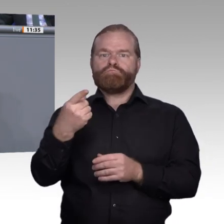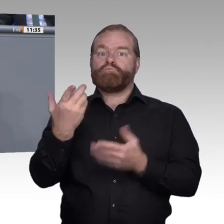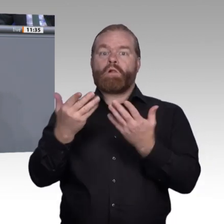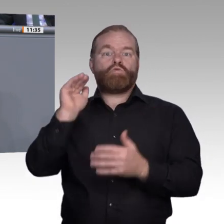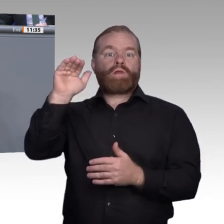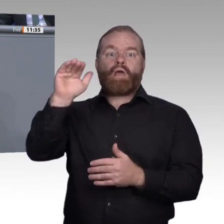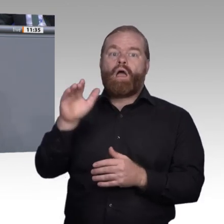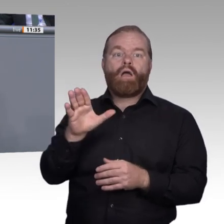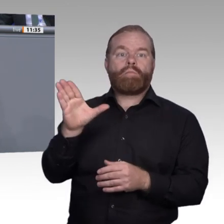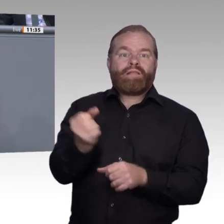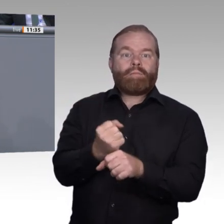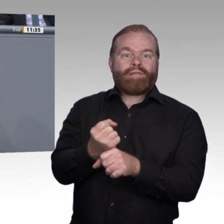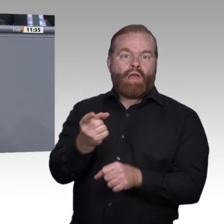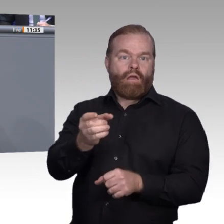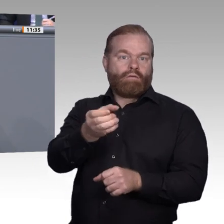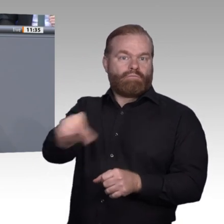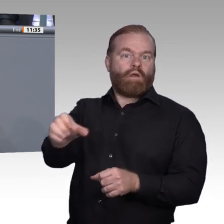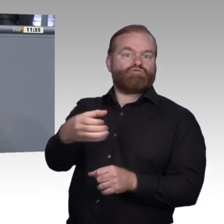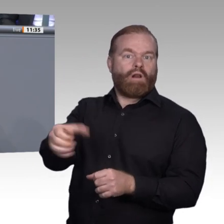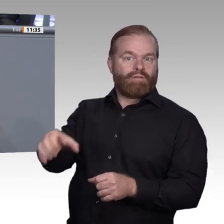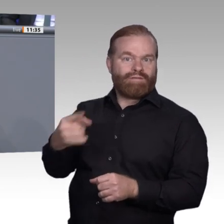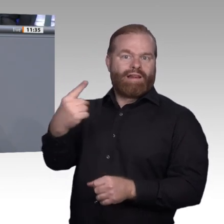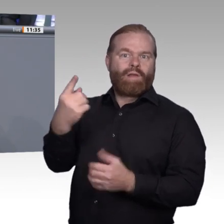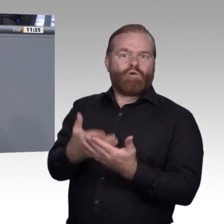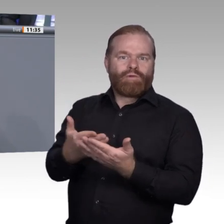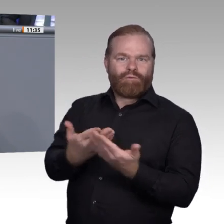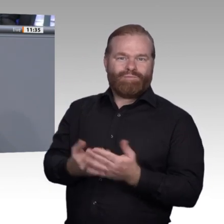Wissensvermittlung. Wir müssen digitalen Kompetenzen und vor allem dem Umgang mit